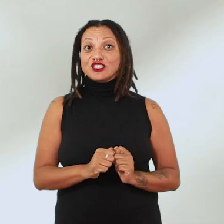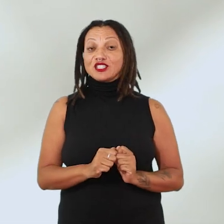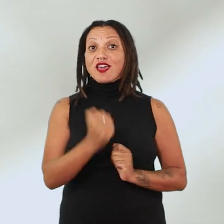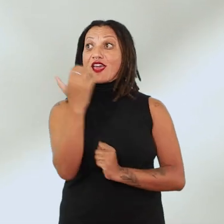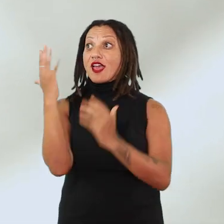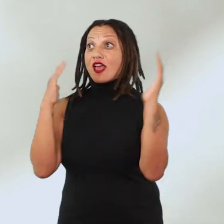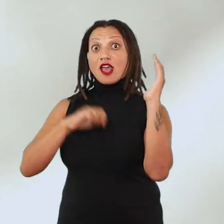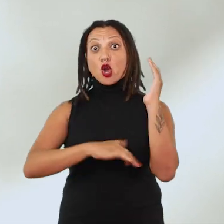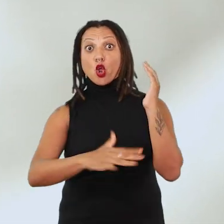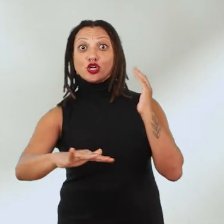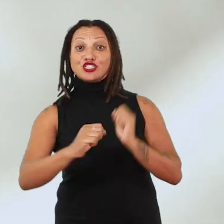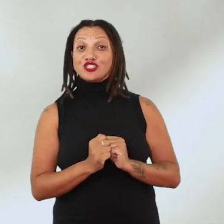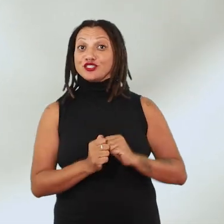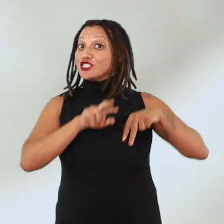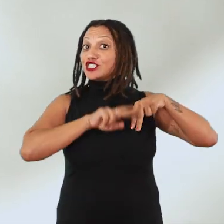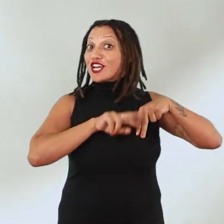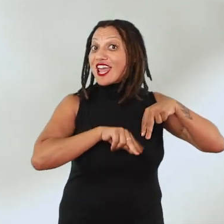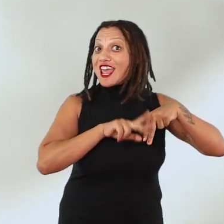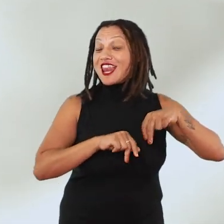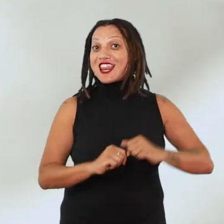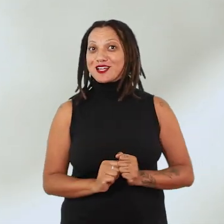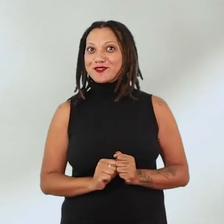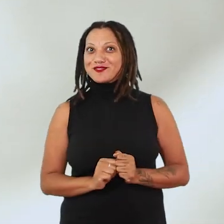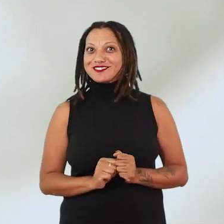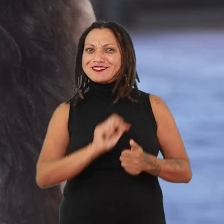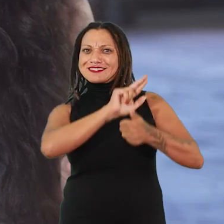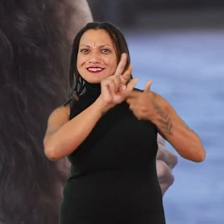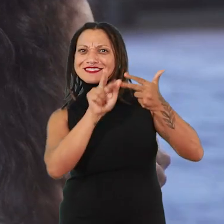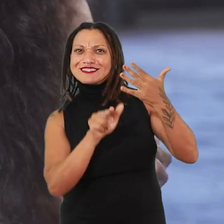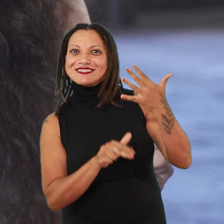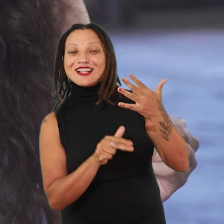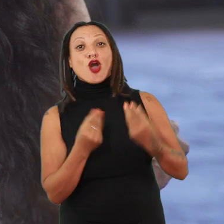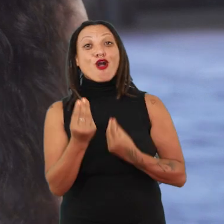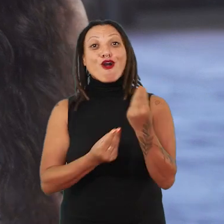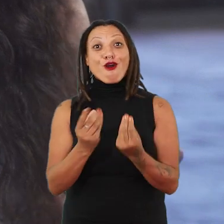com as questões de gênero. Como que a gente pode tornar isso